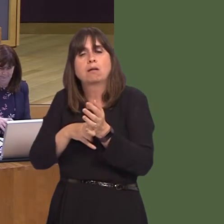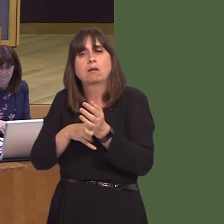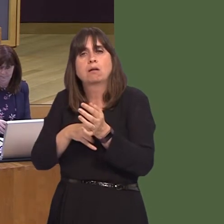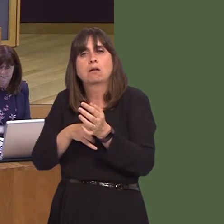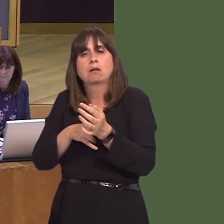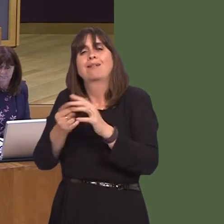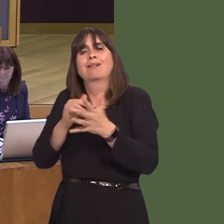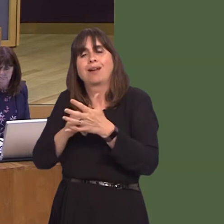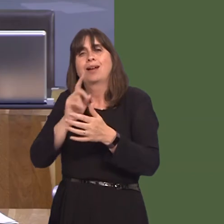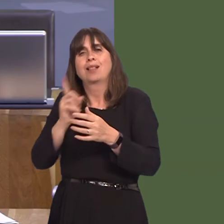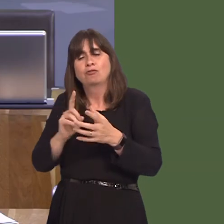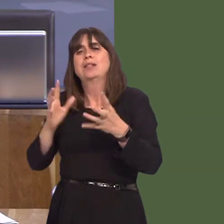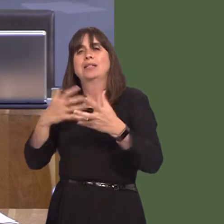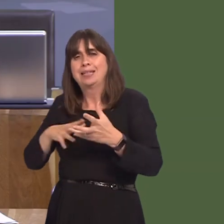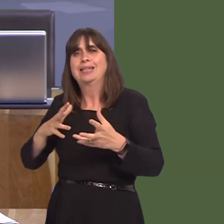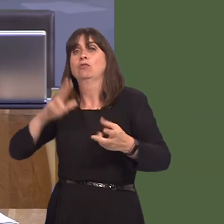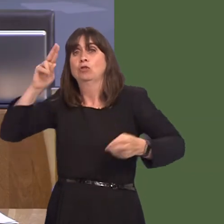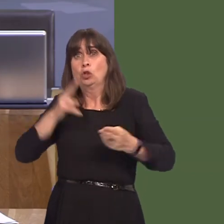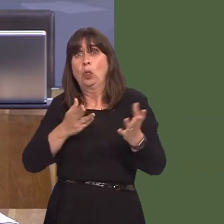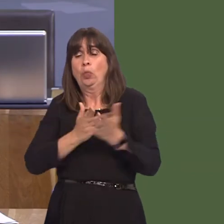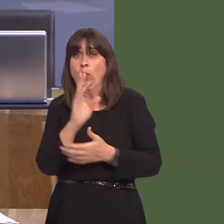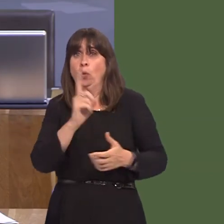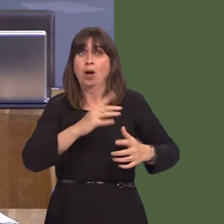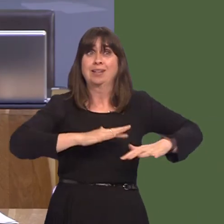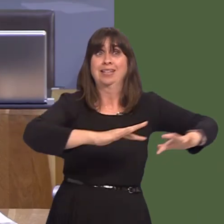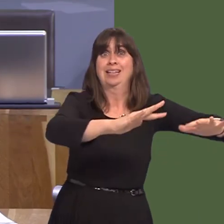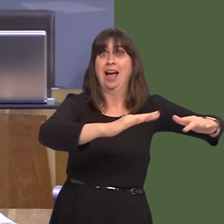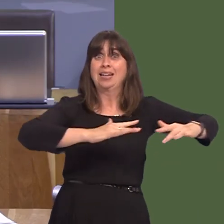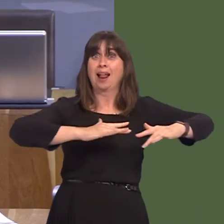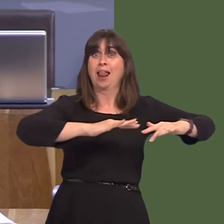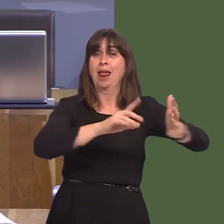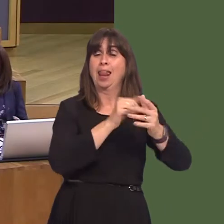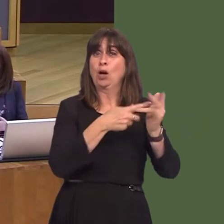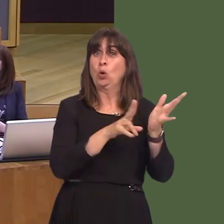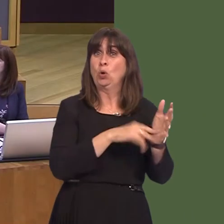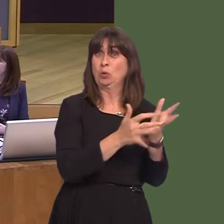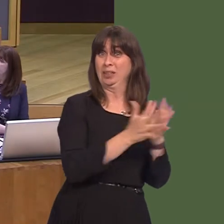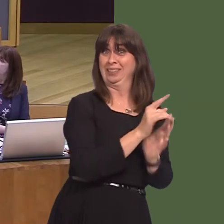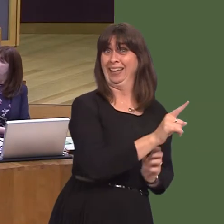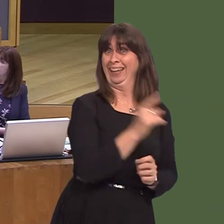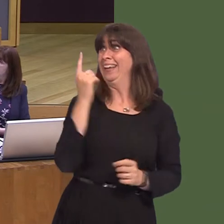which is why we need the tidal lagoon. Apparently, there was going to be an announcement yesterday; that's been delayed. And allegedly an announcement towards the end of the week, if indeed the